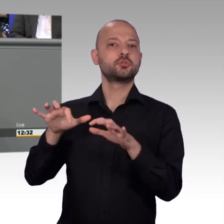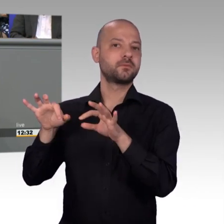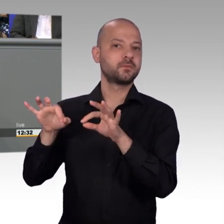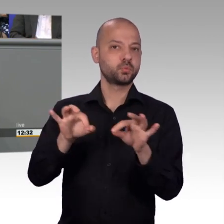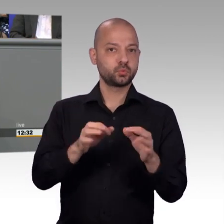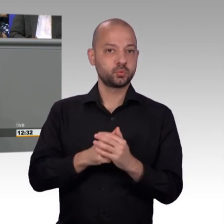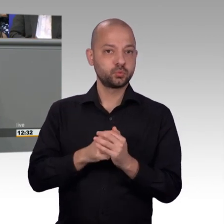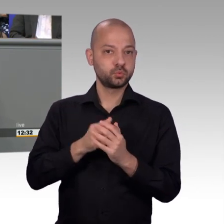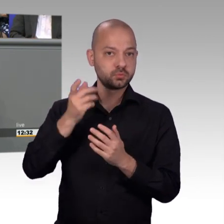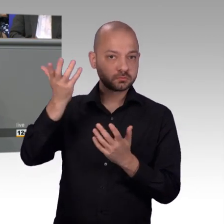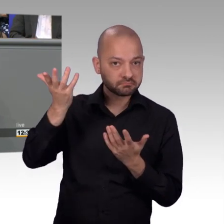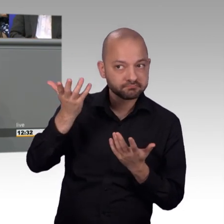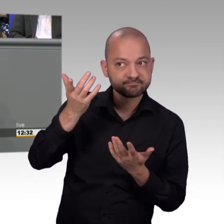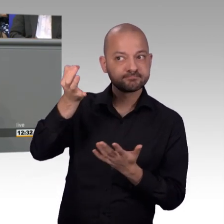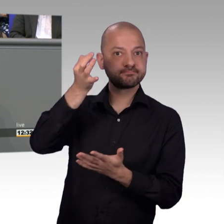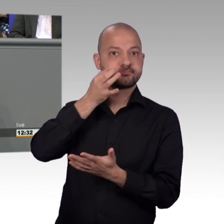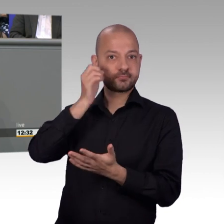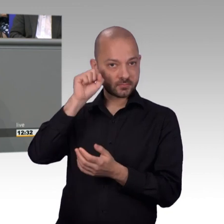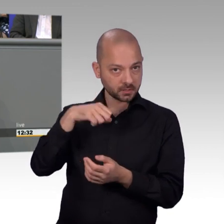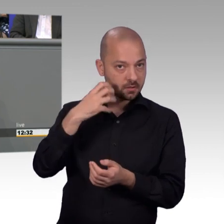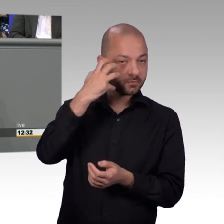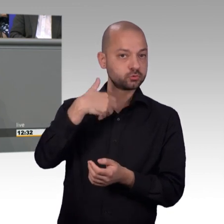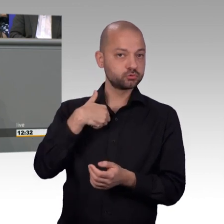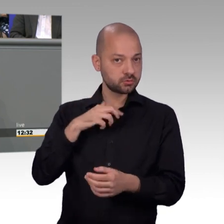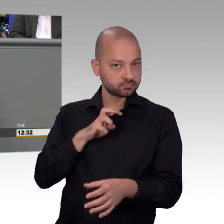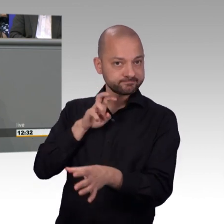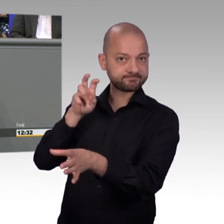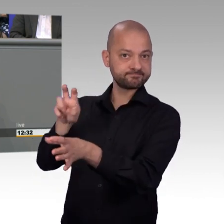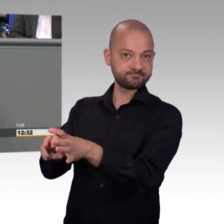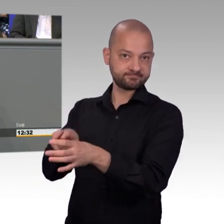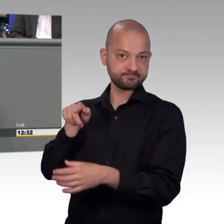am Interesse der Bürgerinnen und Bürger ohne große Öffentlichkeit. Das ist auch